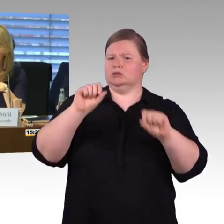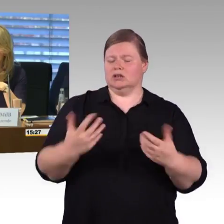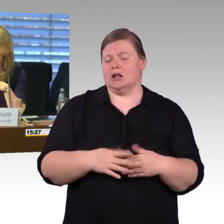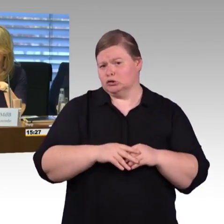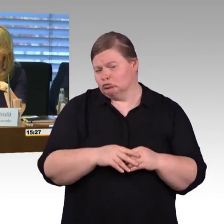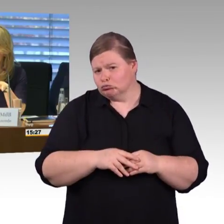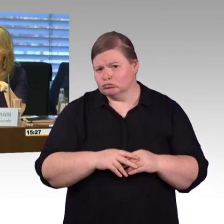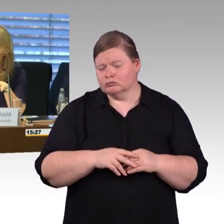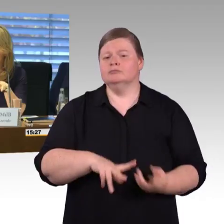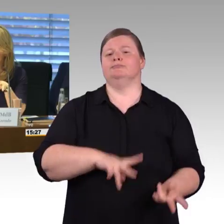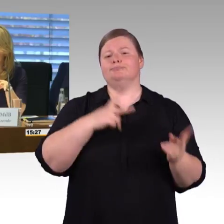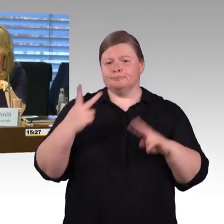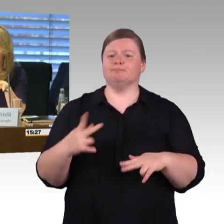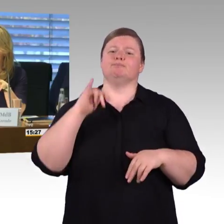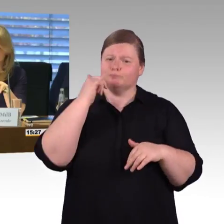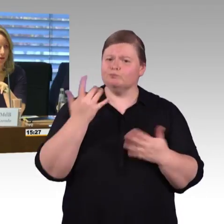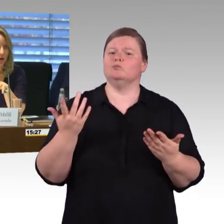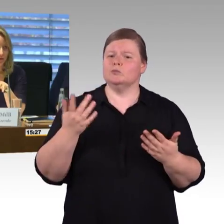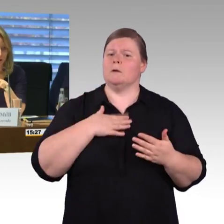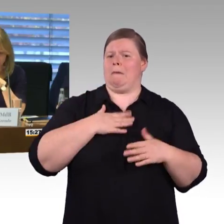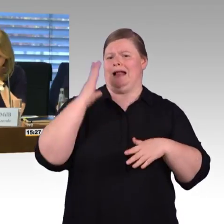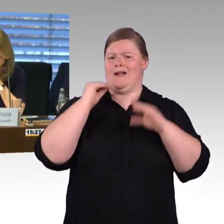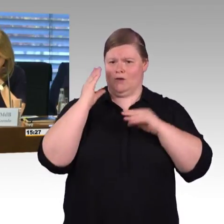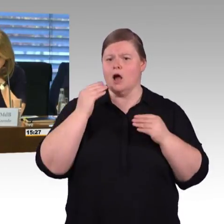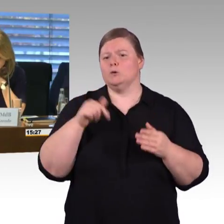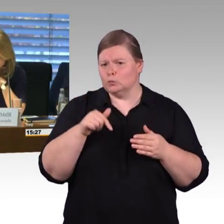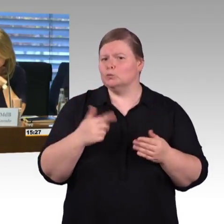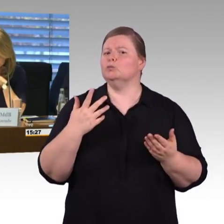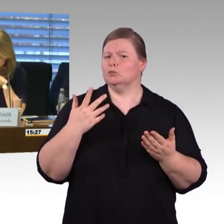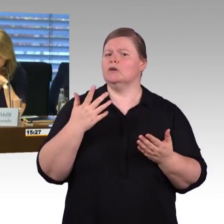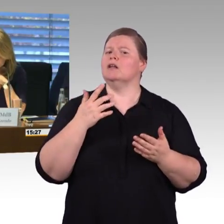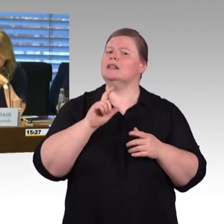Ist das mit der Deutschen Bahn, sind alle Fragen beantwortet worden?